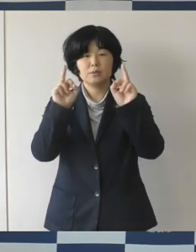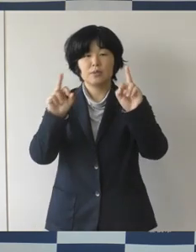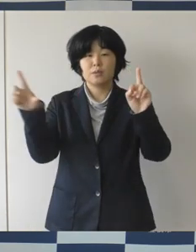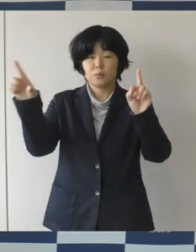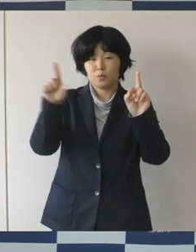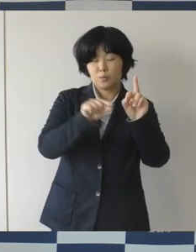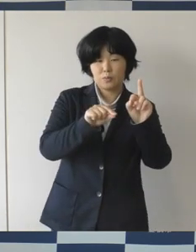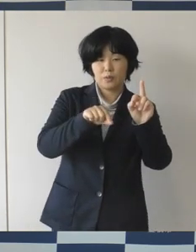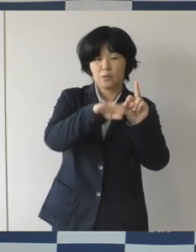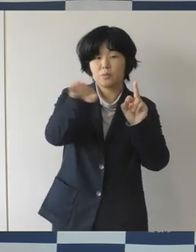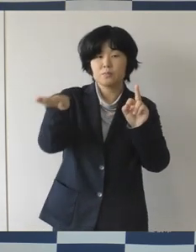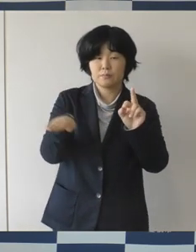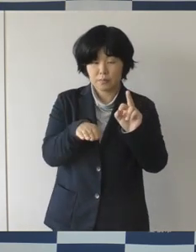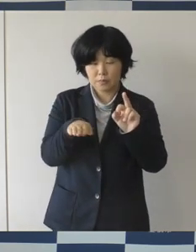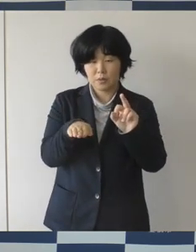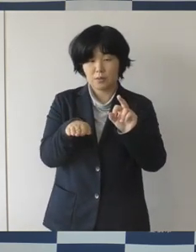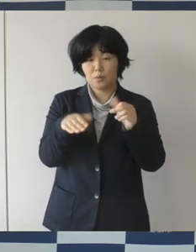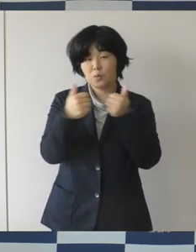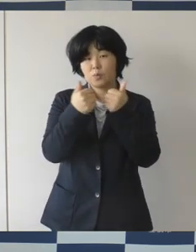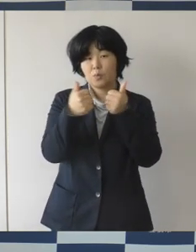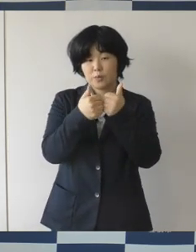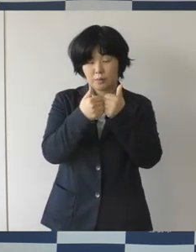さまざまな取り組みを進めてまいりました。